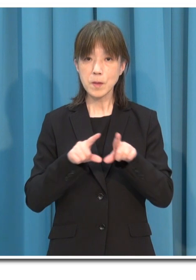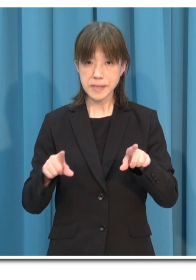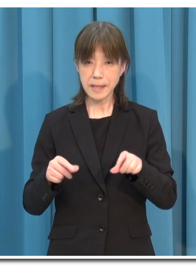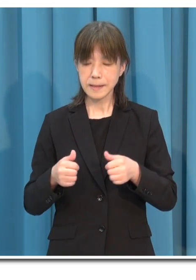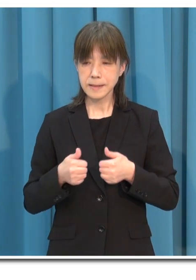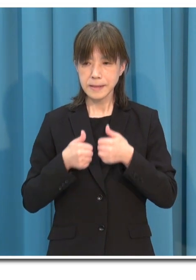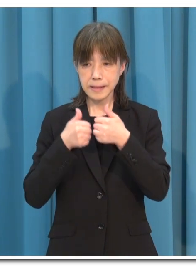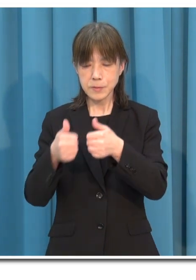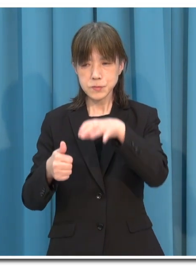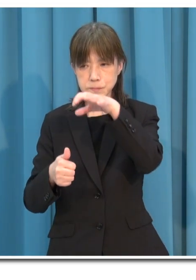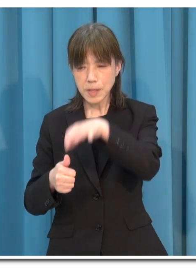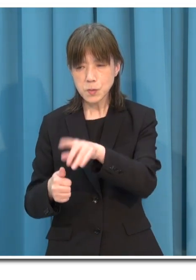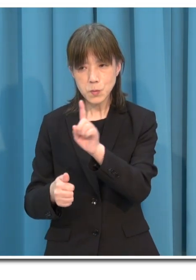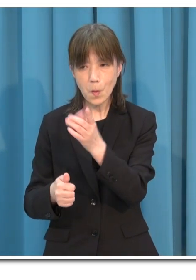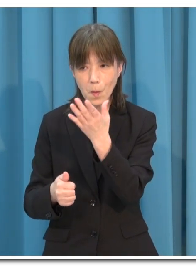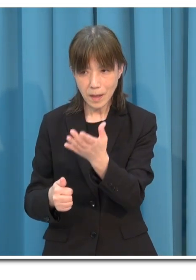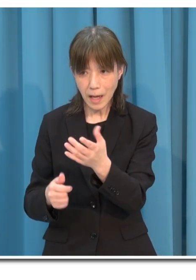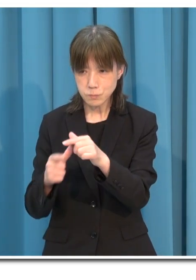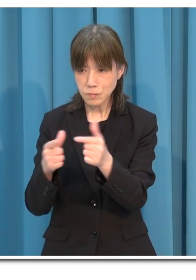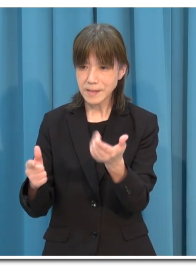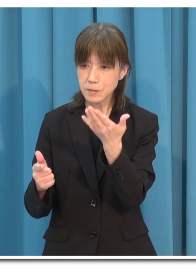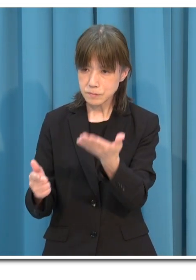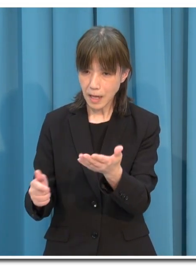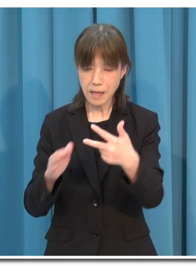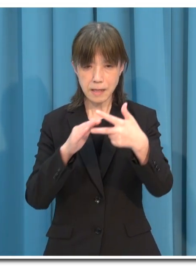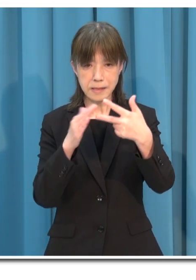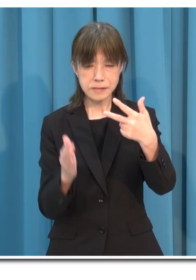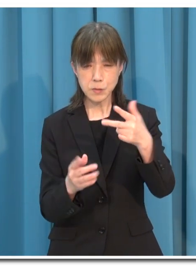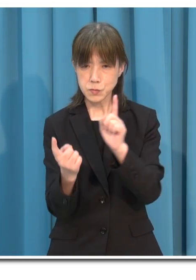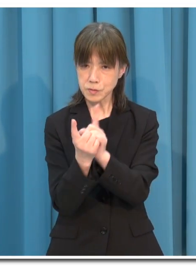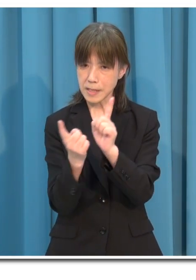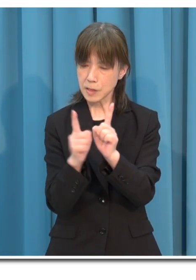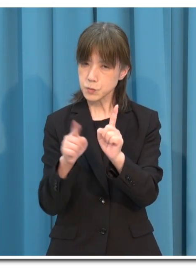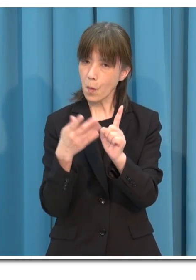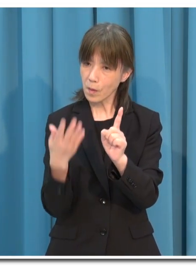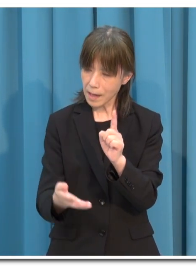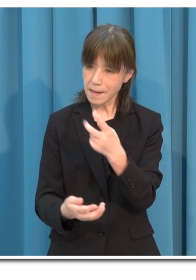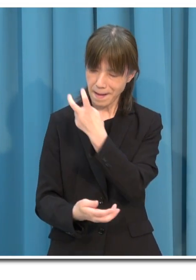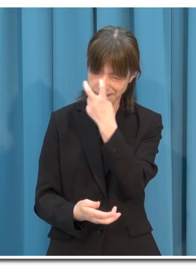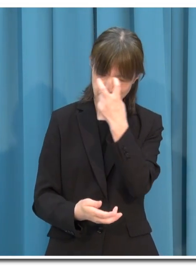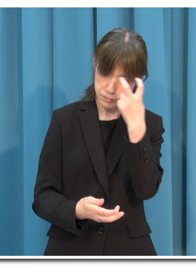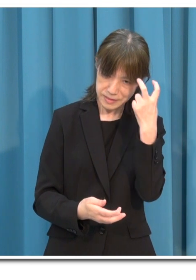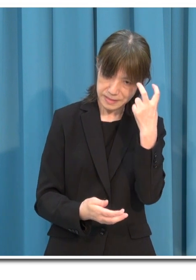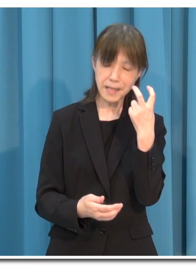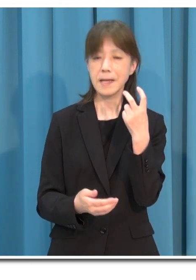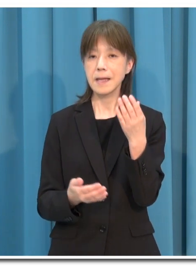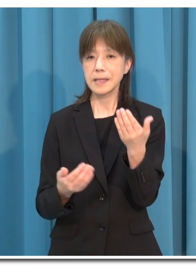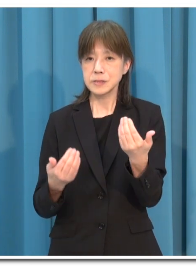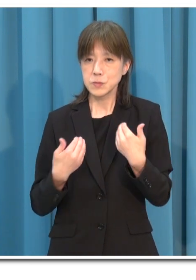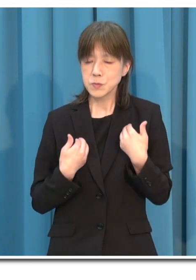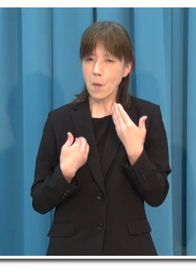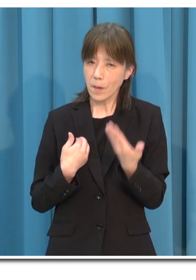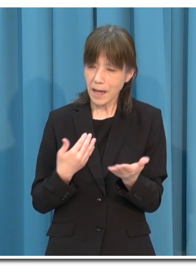利用する施設の感染防止対策を確認をし その必要性を判断してください